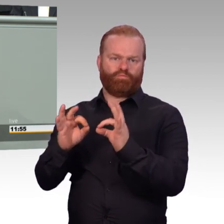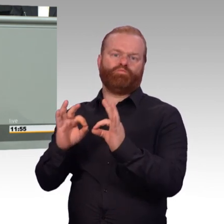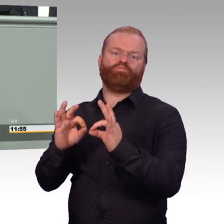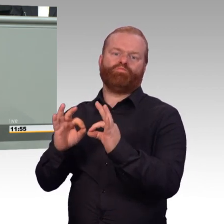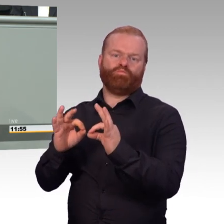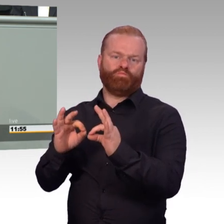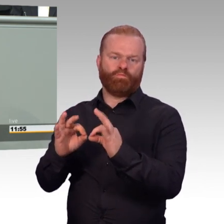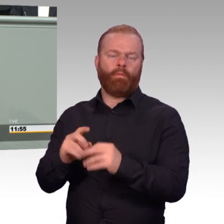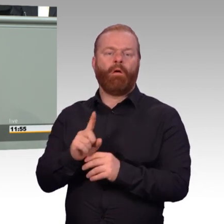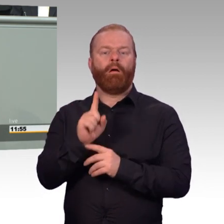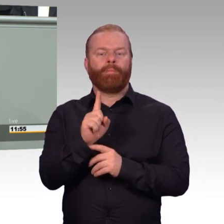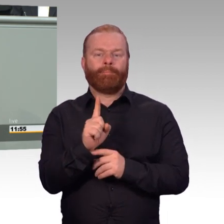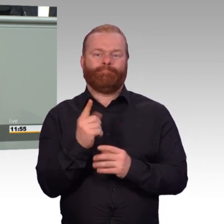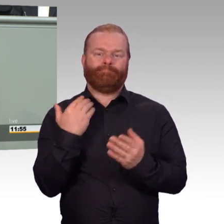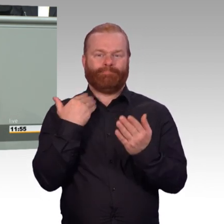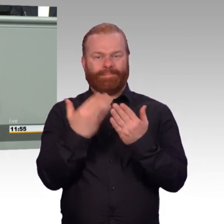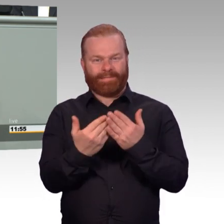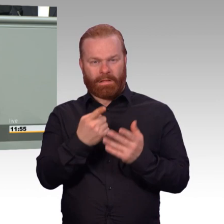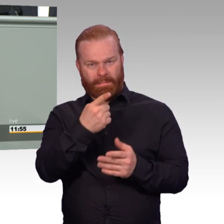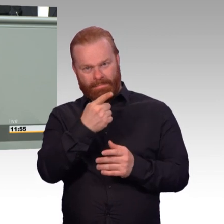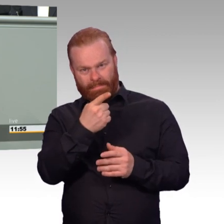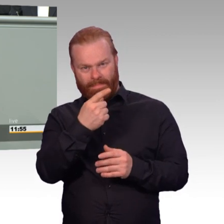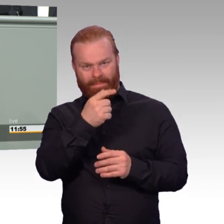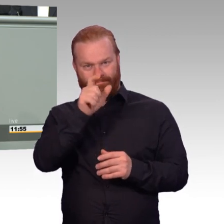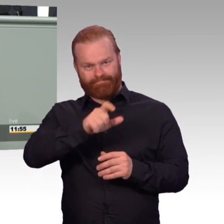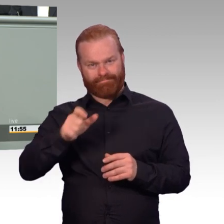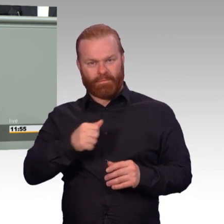über 13000 Männer und Frauen, die in einsatzgleichen Verpflichtungen sind.